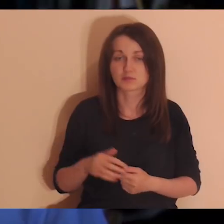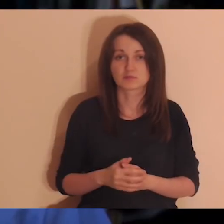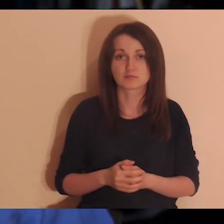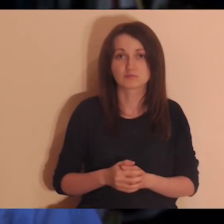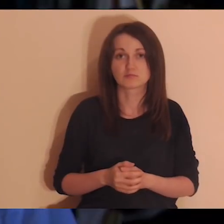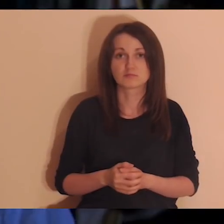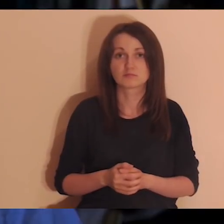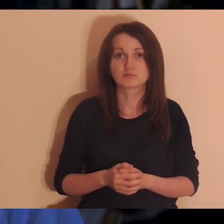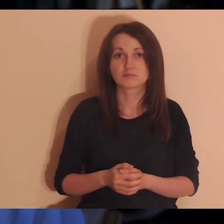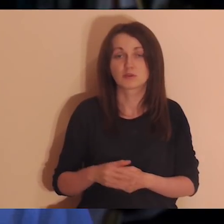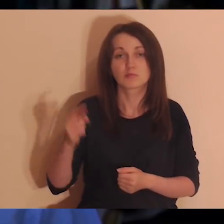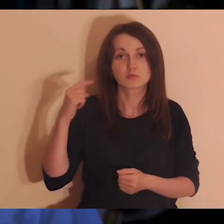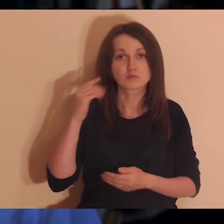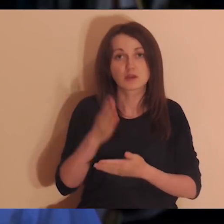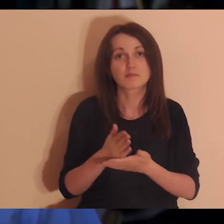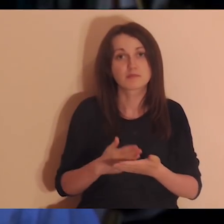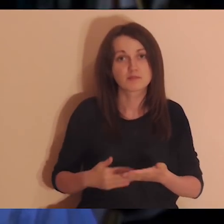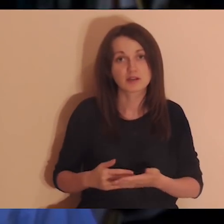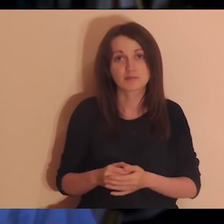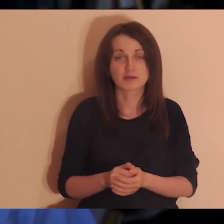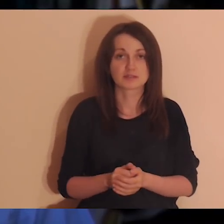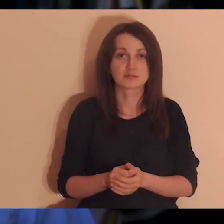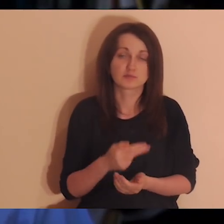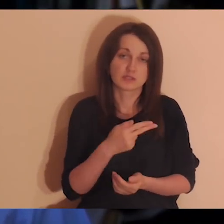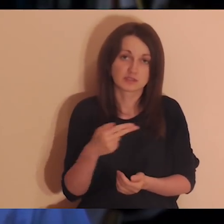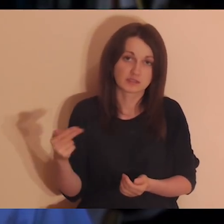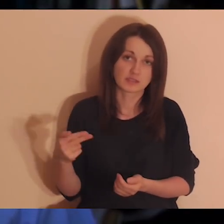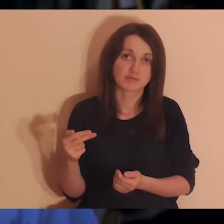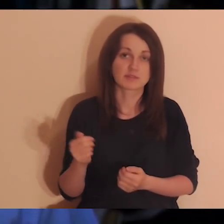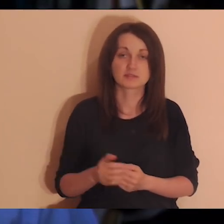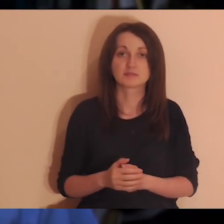Posłuchajcie fragmentu Ewangelii, który będzie mówił nam na ten temat.